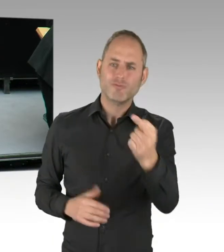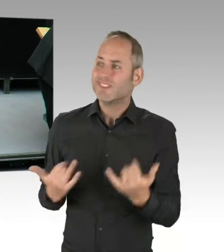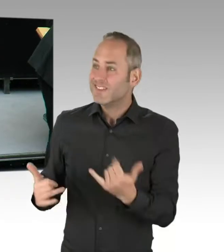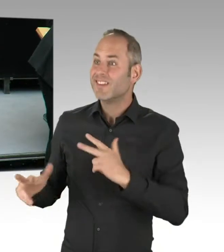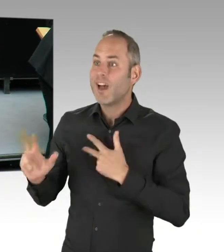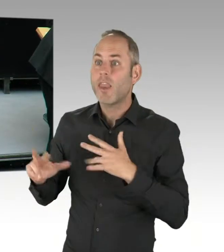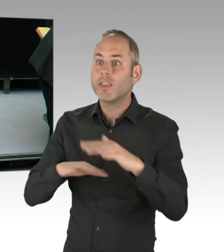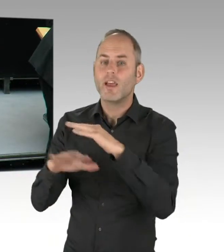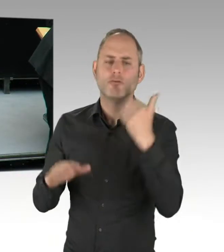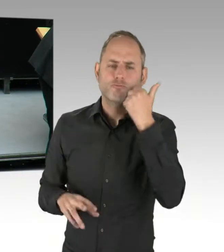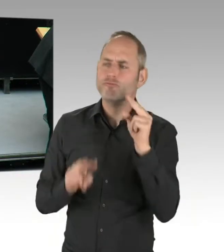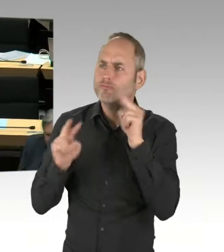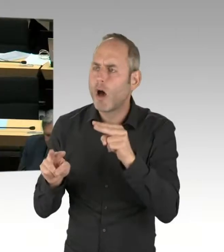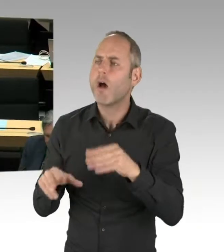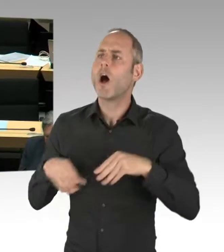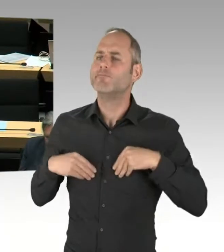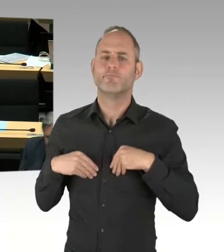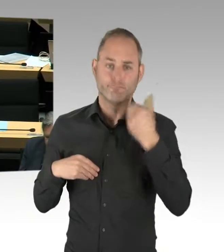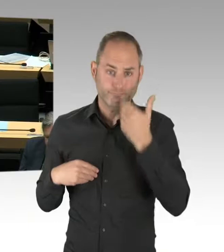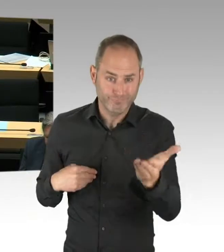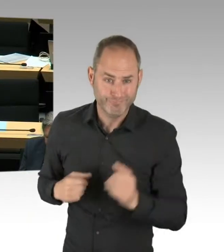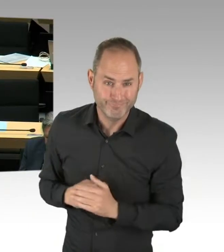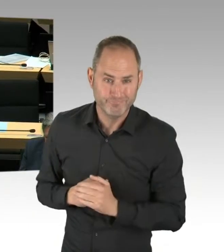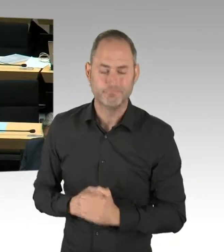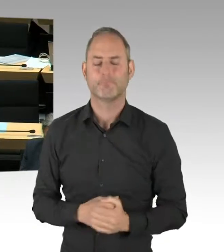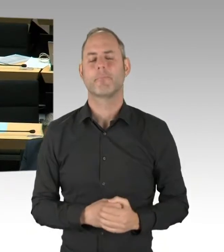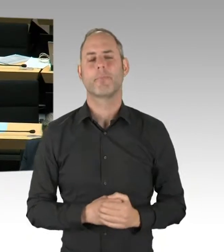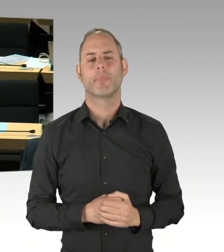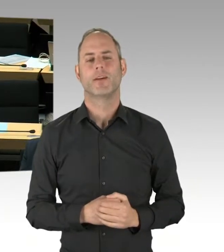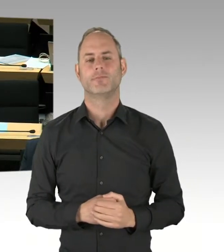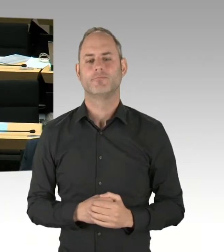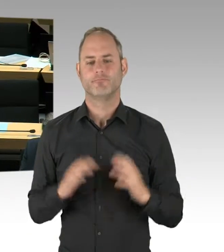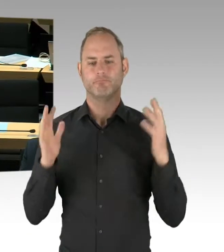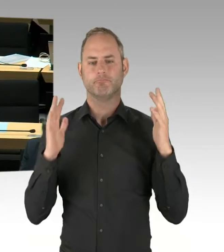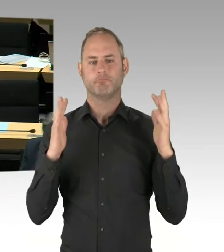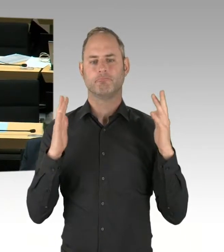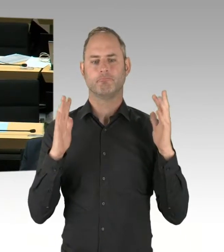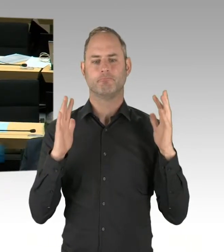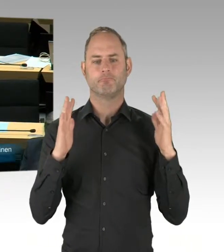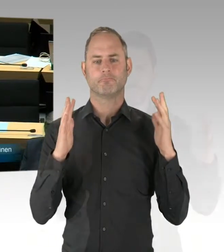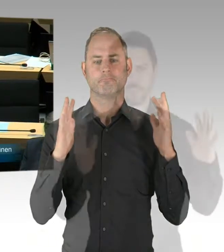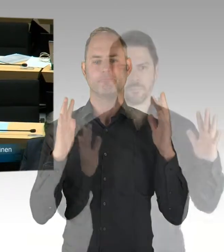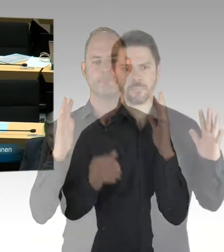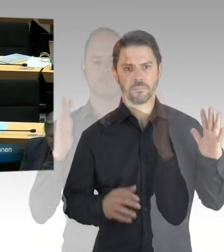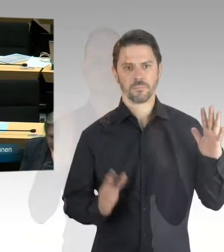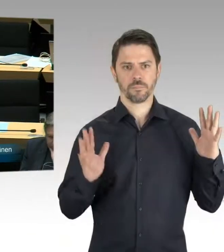ich nehme an, dass Sie von dem Handlungskonzept Görlitzer Park Bescheid wissen. Dass mit Anwohnern ... (Präsidium) Herr Kollege Altug,